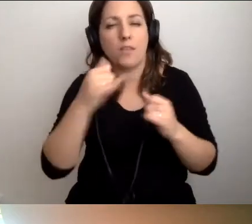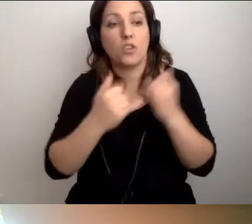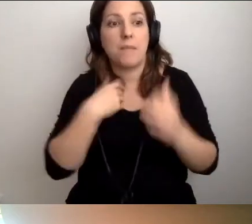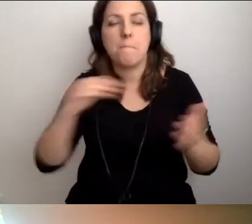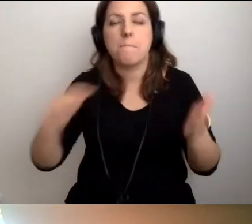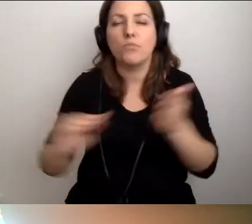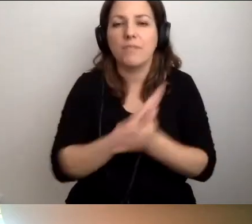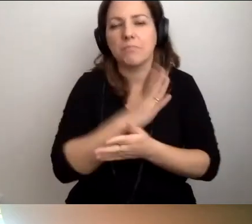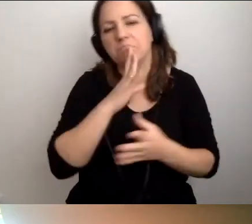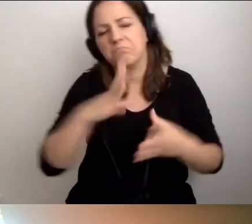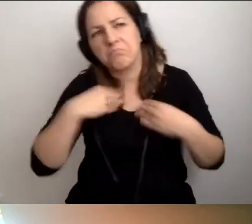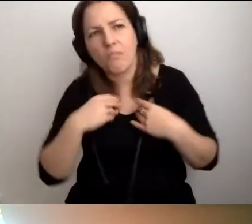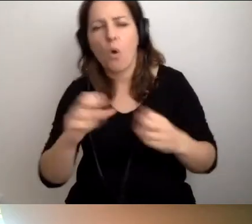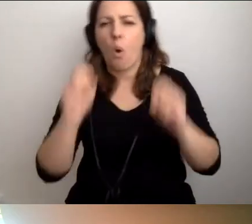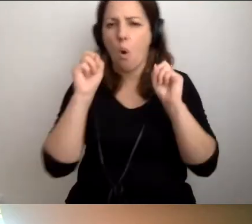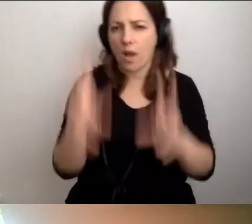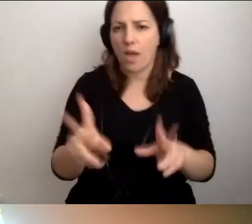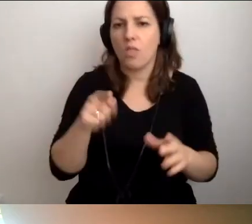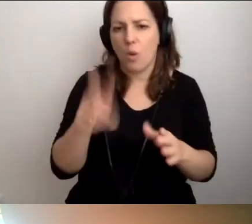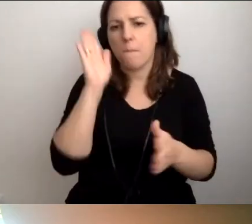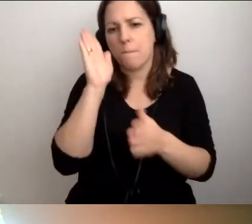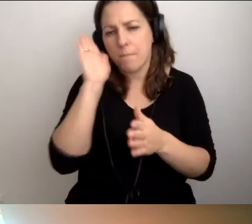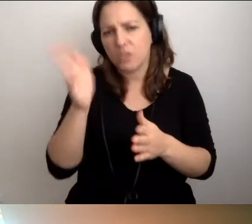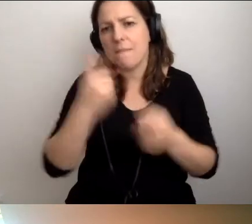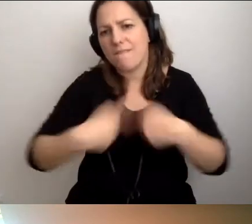przyjmiemy, że to będziemy wykonywać w ten sposób,